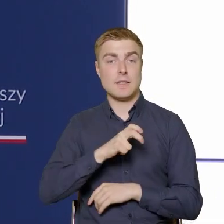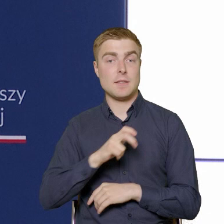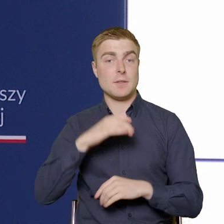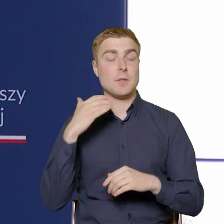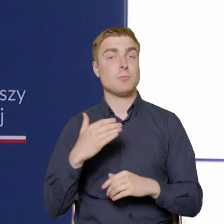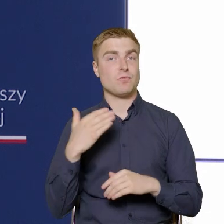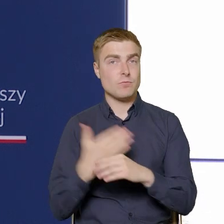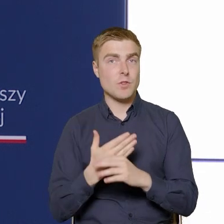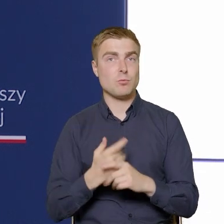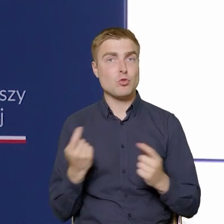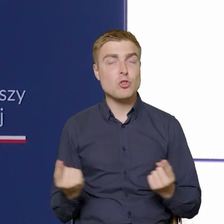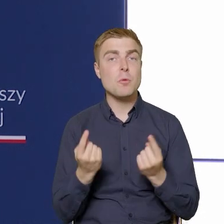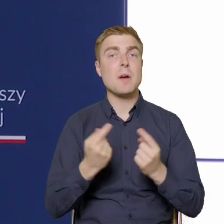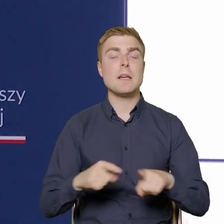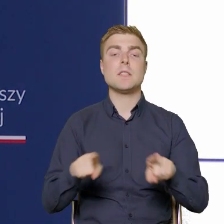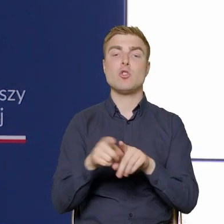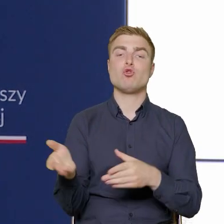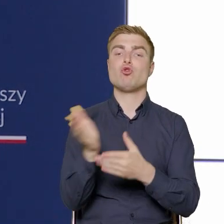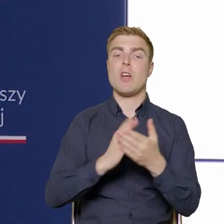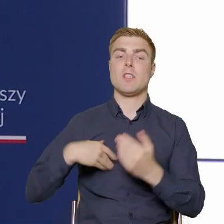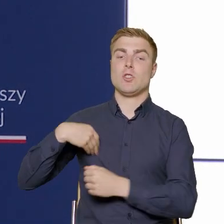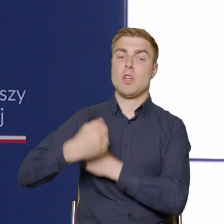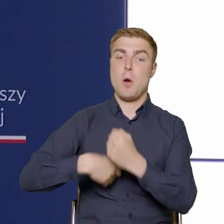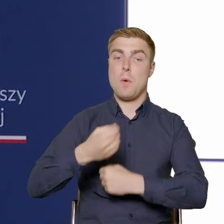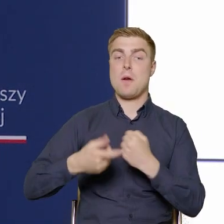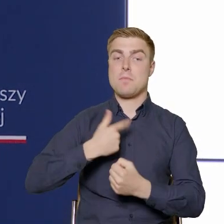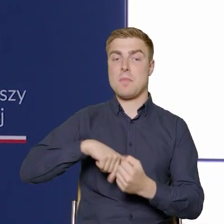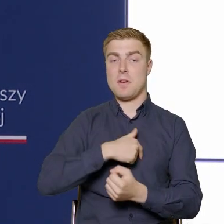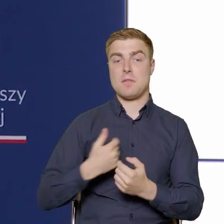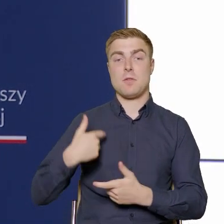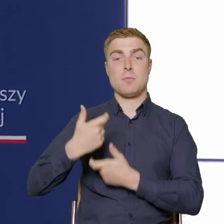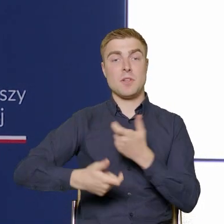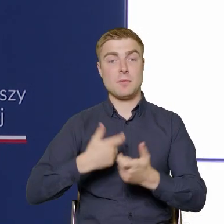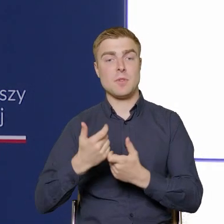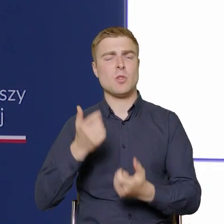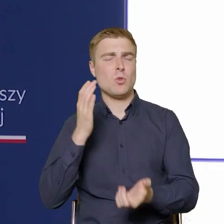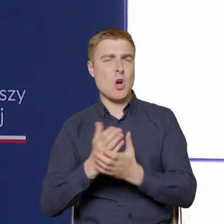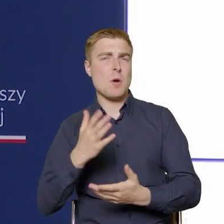które są realizowane w Departamencie już Pan Dyrektor Herman wspomniał.